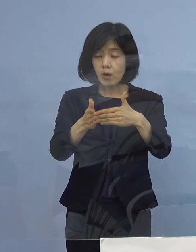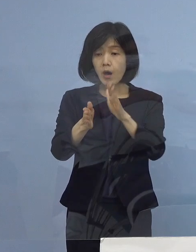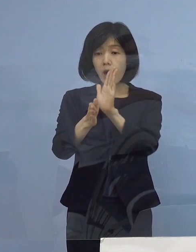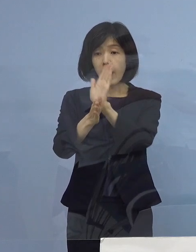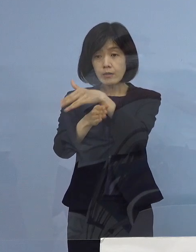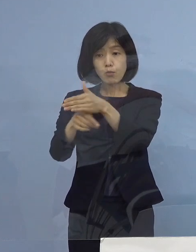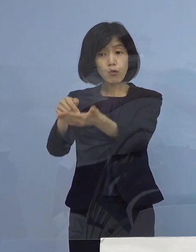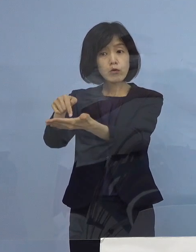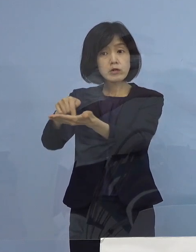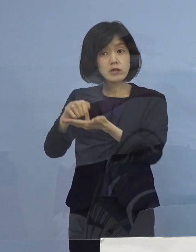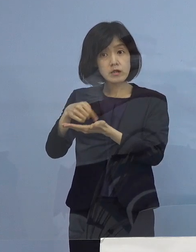（知事） そうです、前回も同様だったんですが